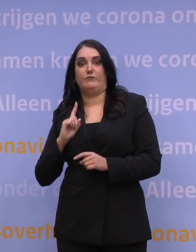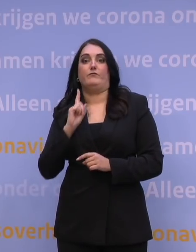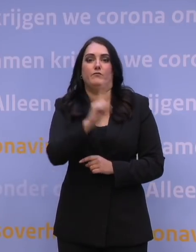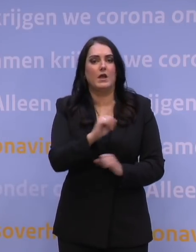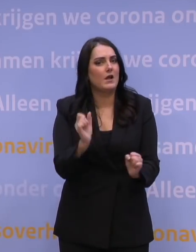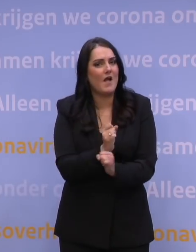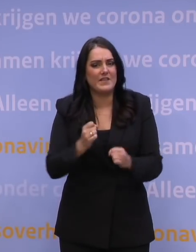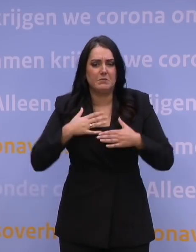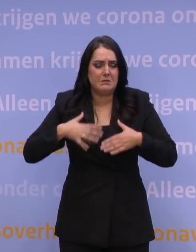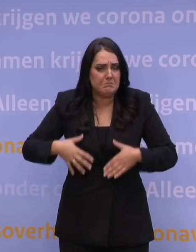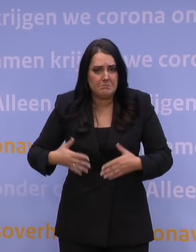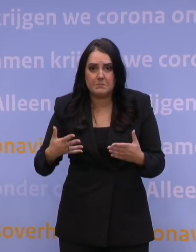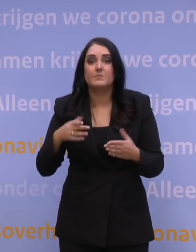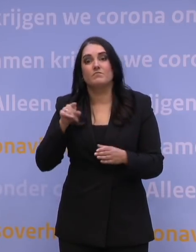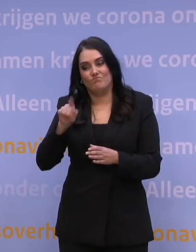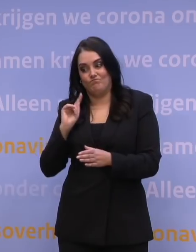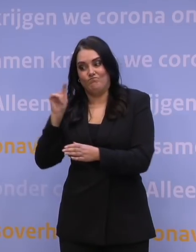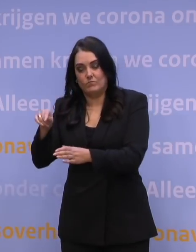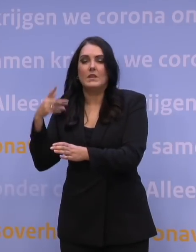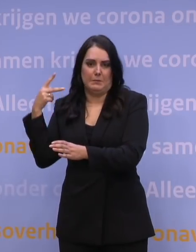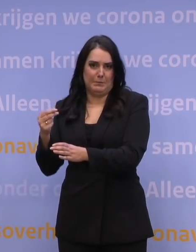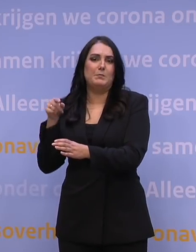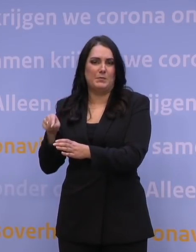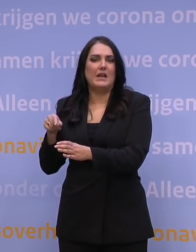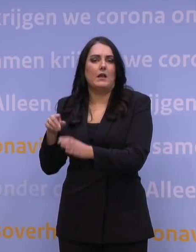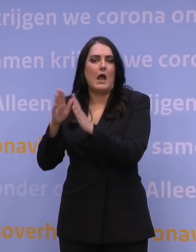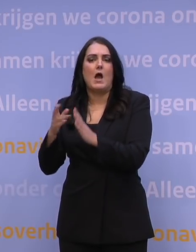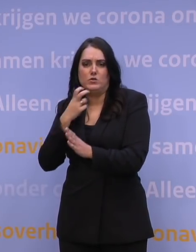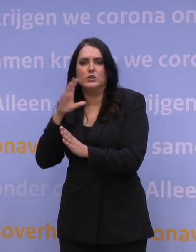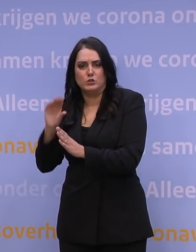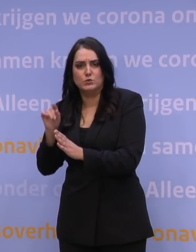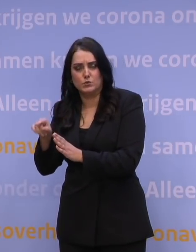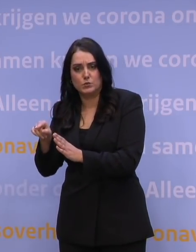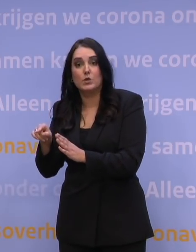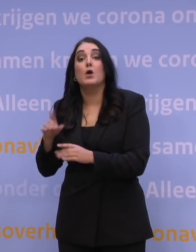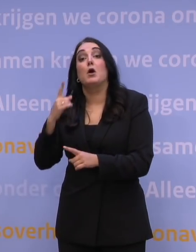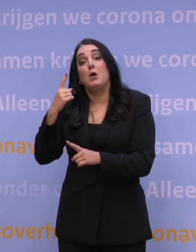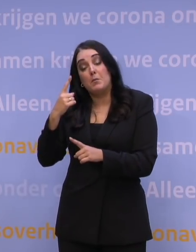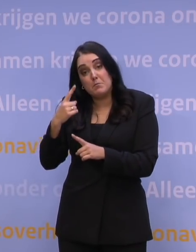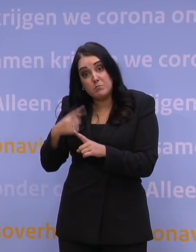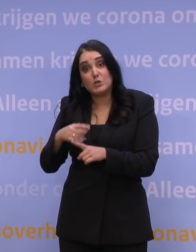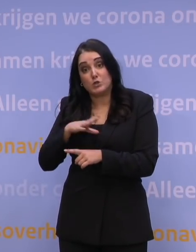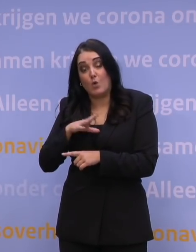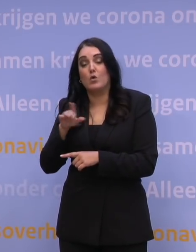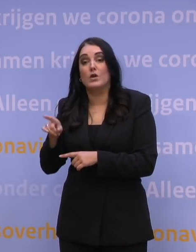om die zo snel mogelijk te prikken, dat is al een geweldige klus voor de huisartsen. Wat we daarnaast aan ze vragen, is om te zorgen dat die mensen